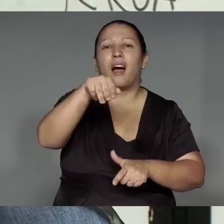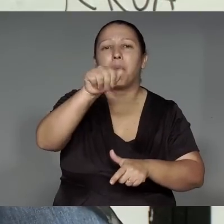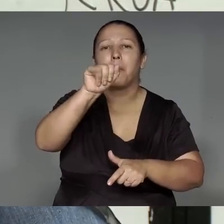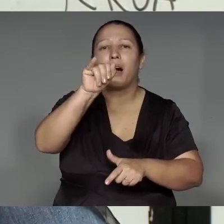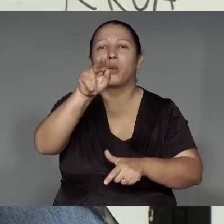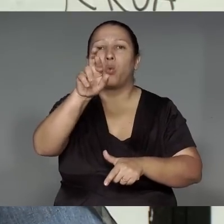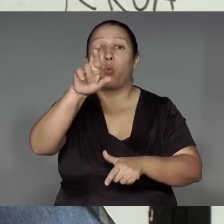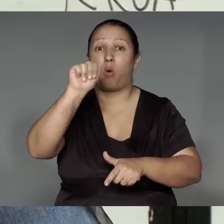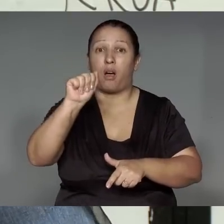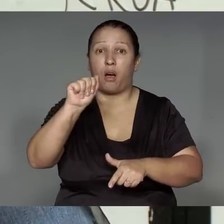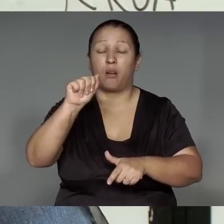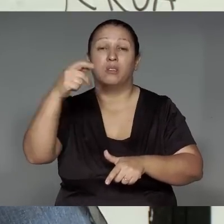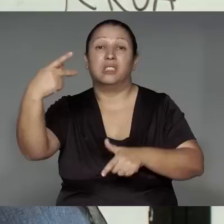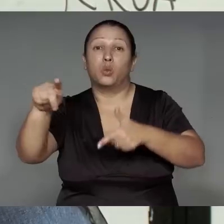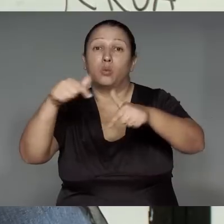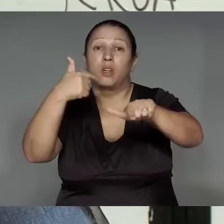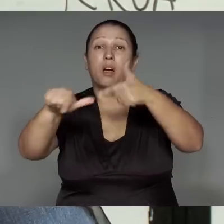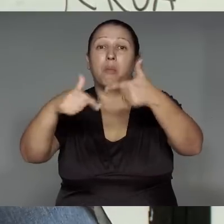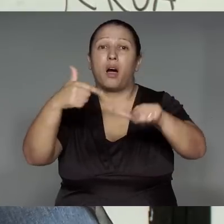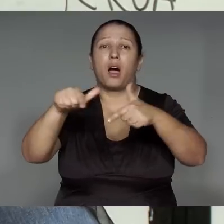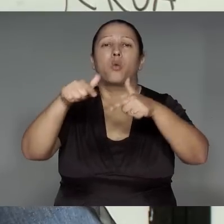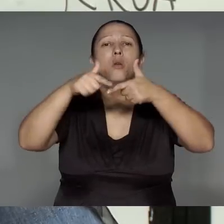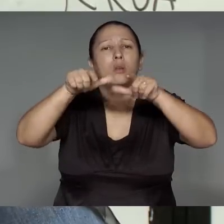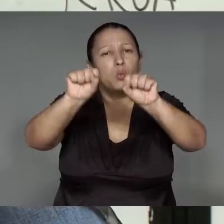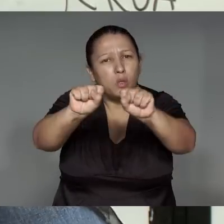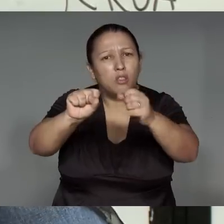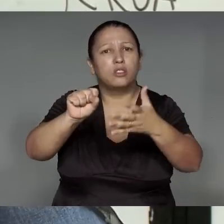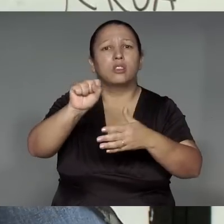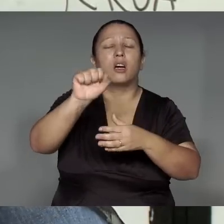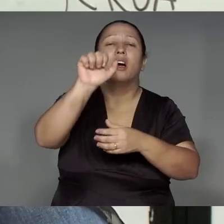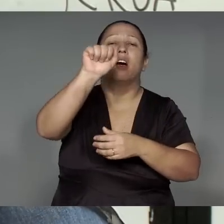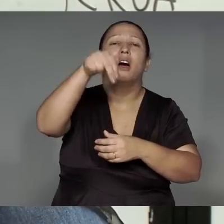Páltua porawyky tawa ’ang, je’e͂nga rehe, amoa, ymawara, awa rehe